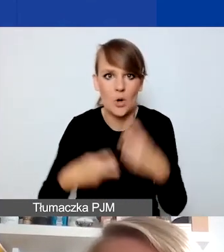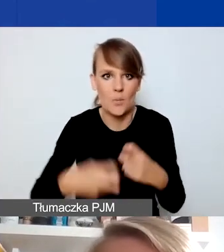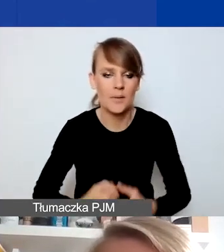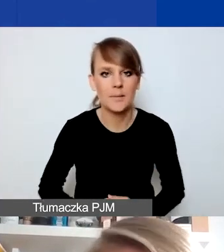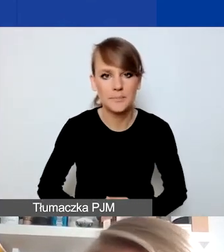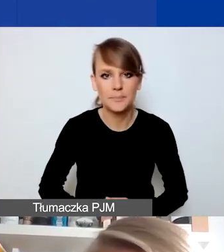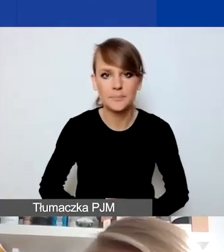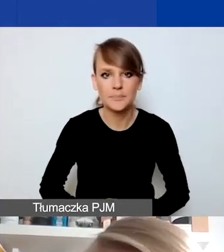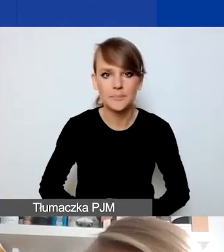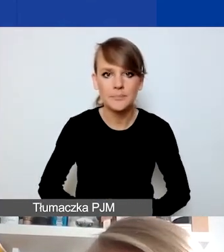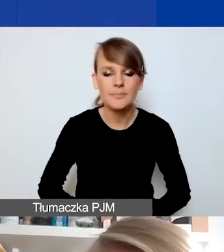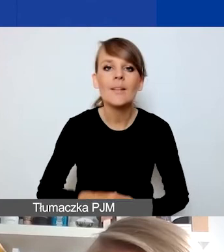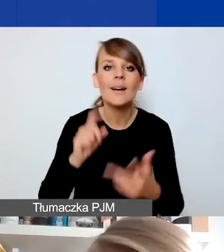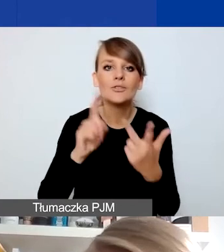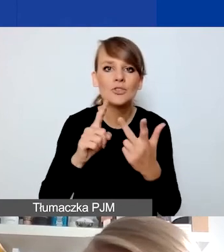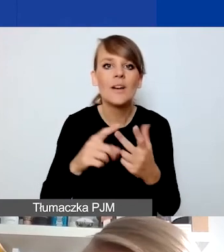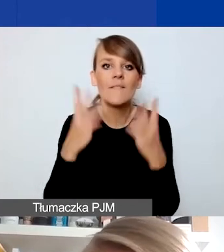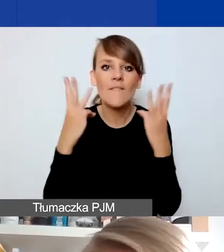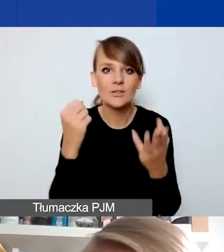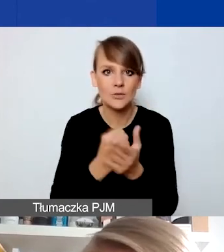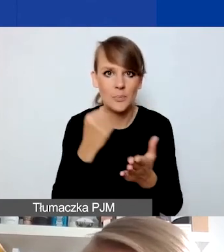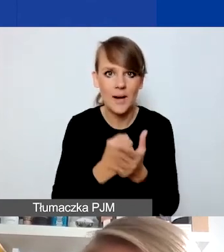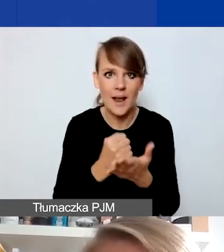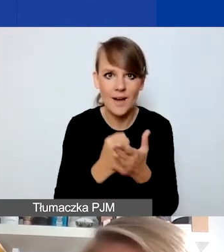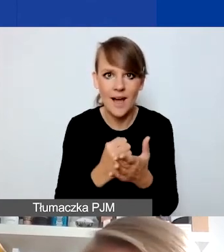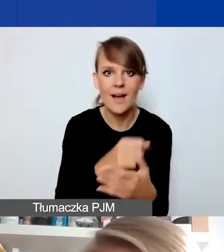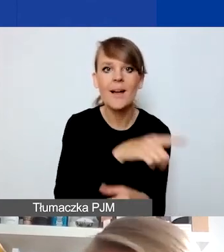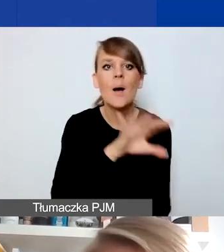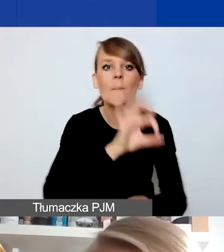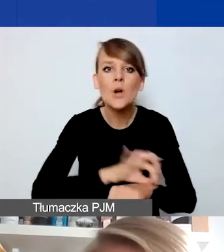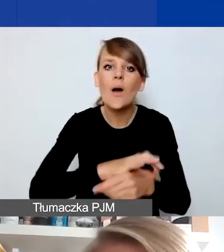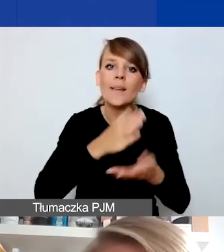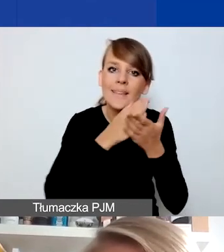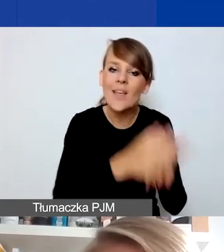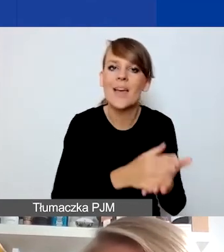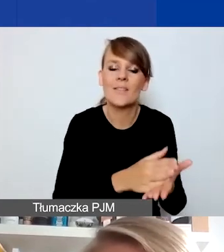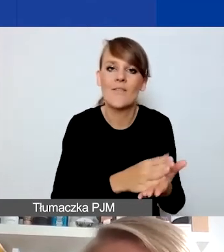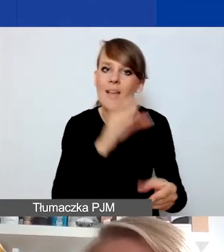I trzecia istotna rzecz, która wyróżnia projekty interwencyjne w naszym programie,